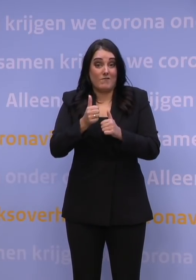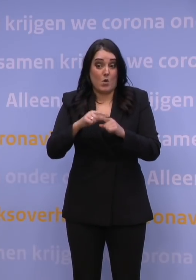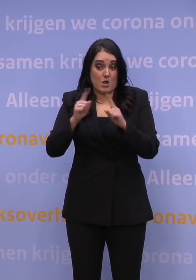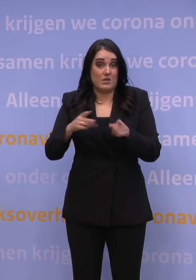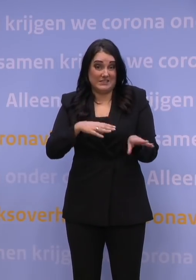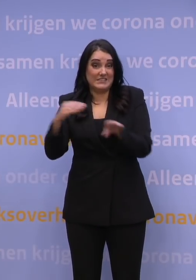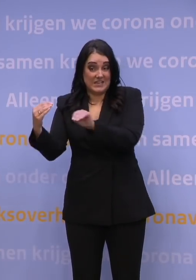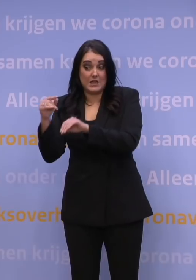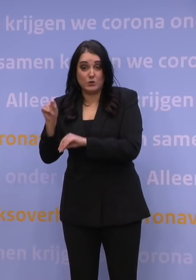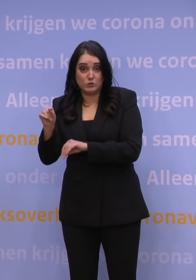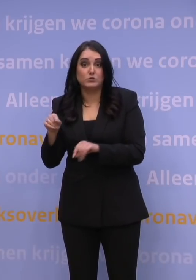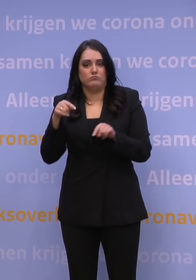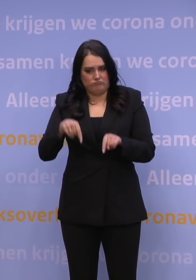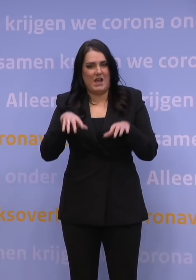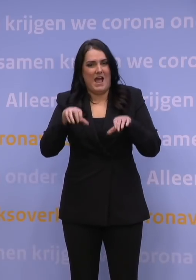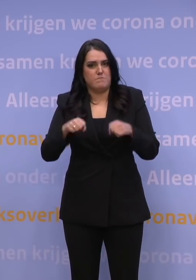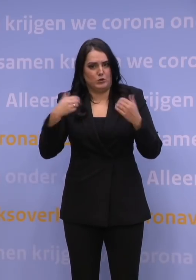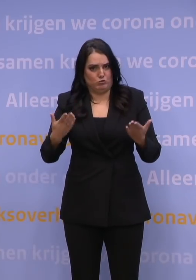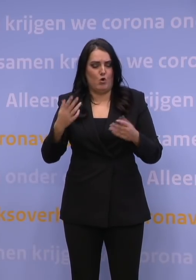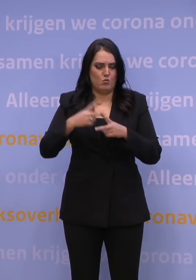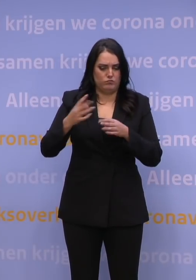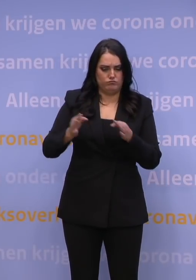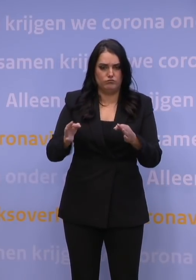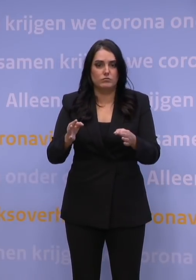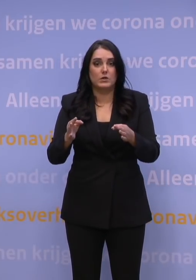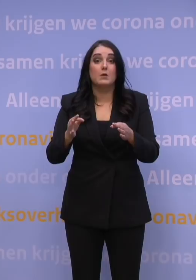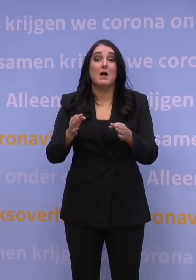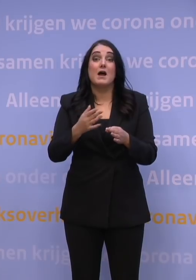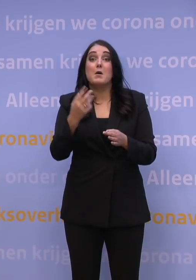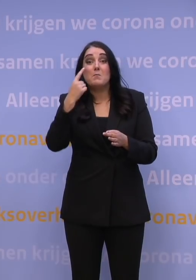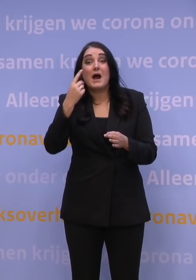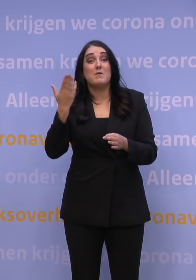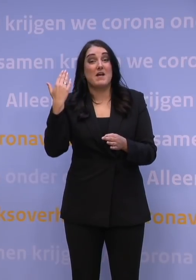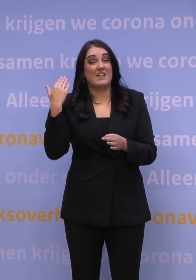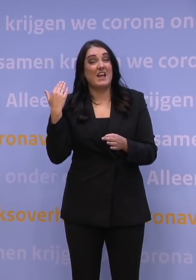dat wisten we, daar was onze aanpak op ingericht. Wat destijds, een aantal maanden geleden, minder waarschijnlijk werd geacht,